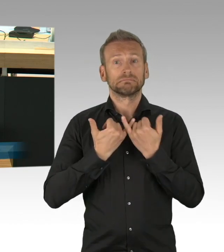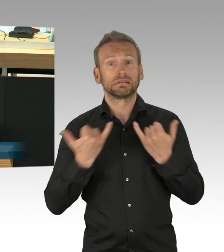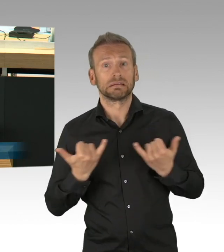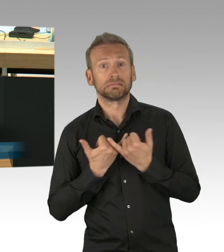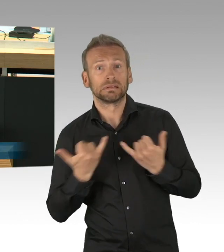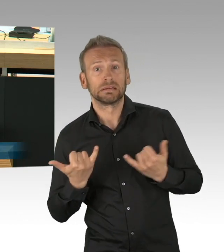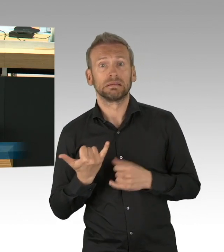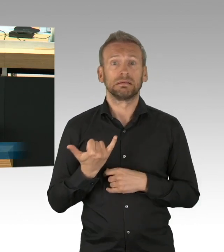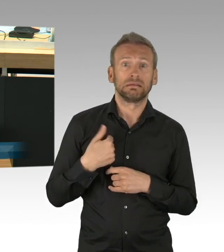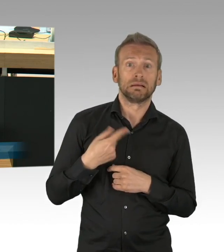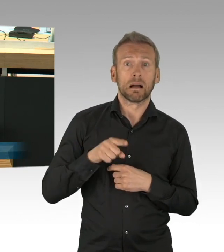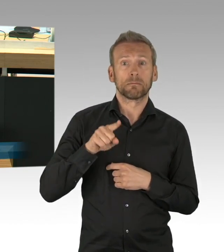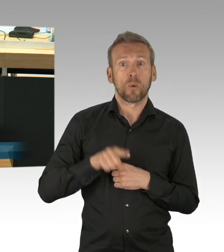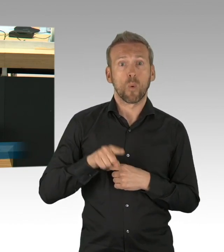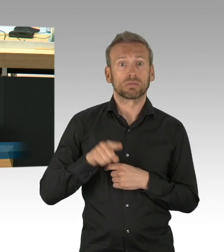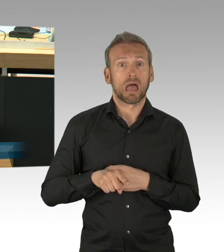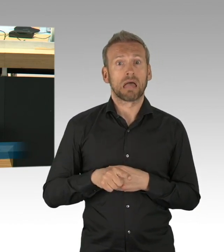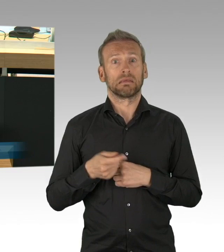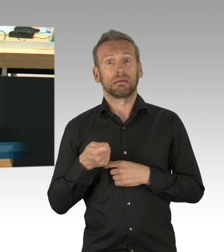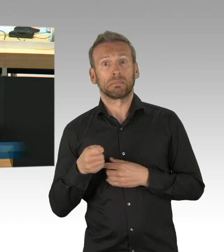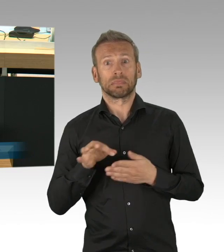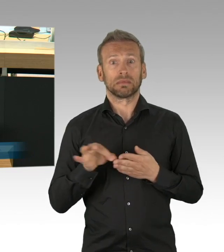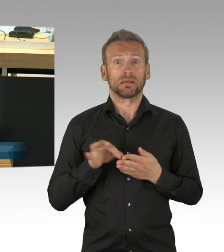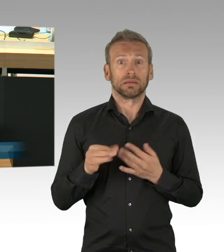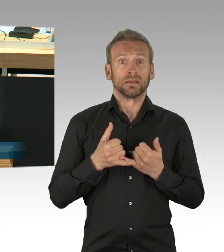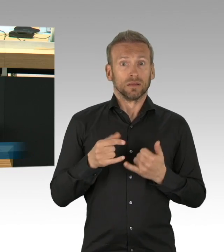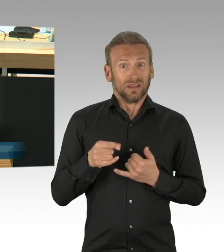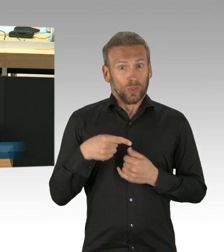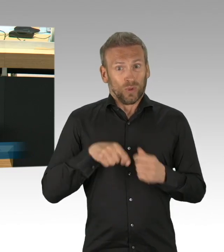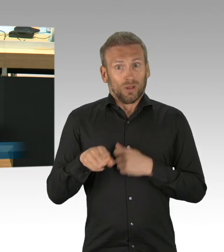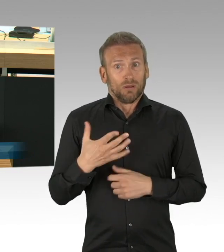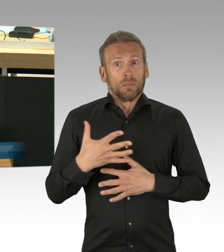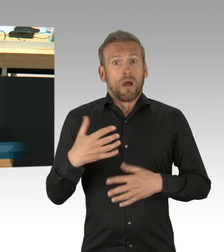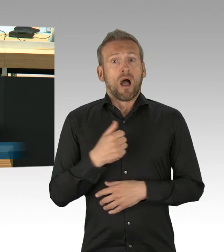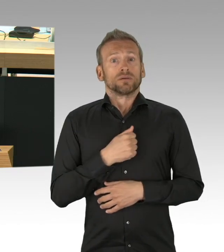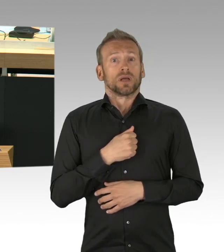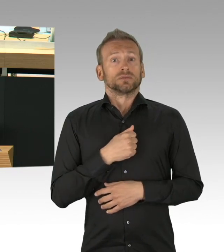die Zunahme häuslicher Gewalt ist mehr als bedenklich, Künstler, Darsteller, Clubbetreiber und Kulturschaffende